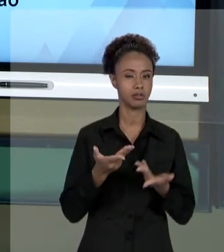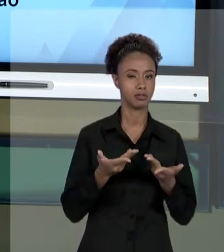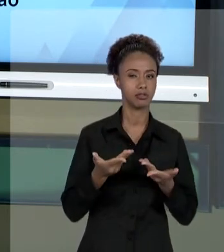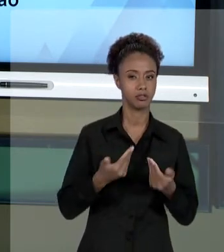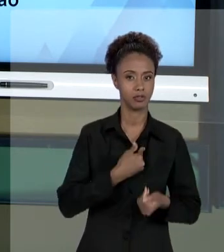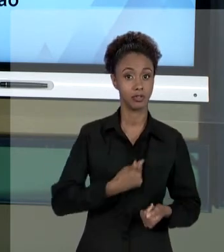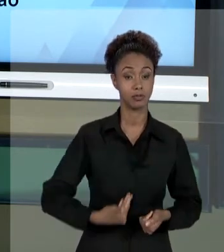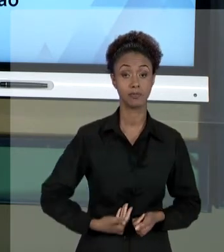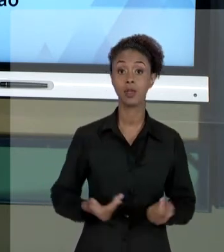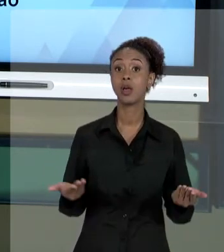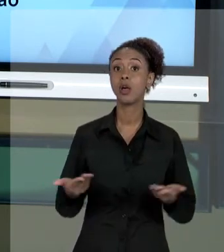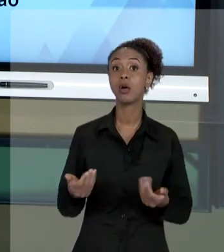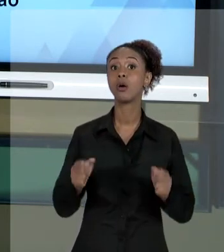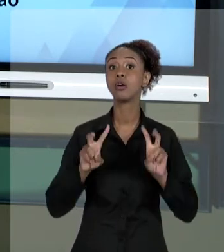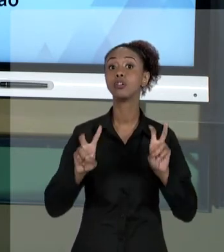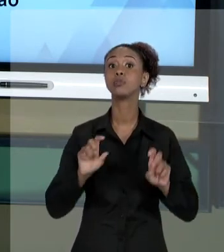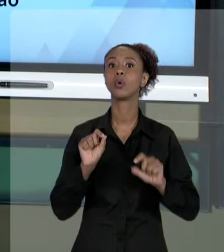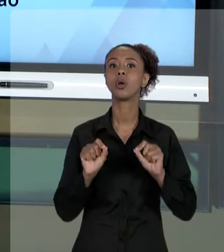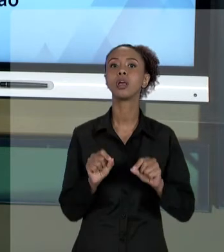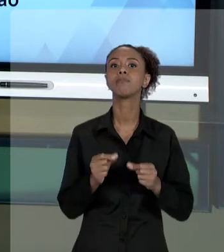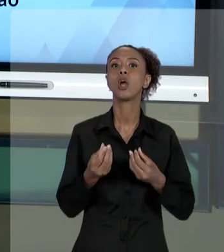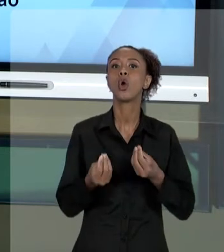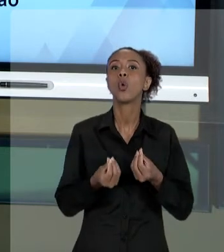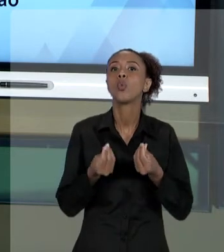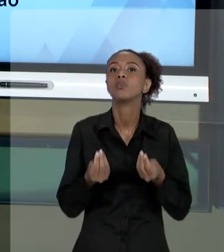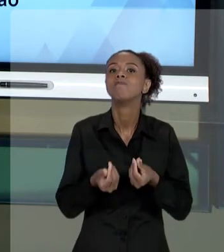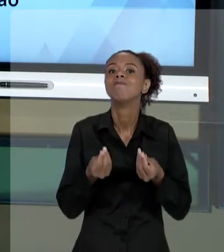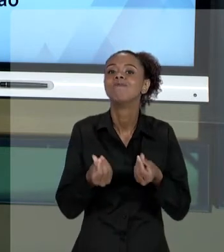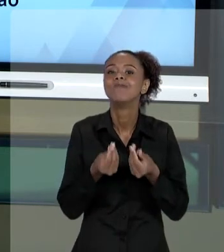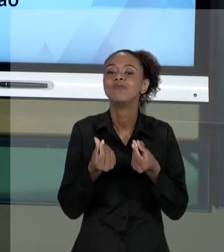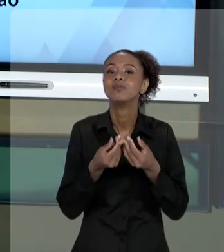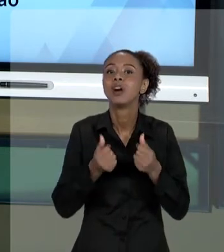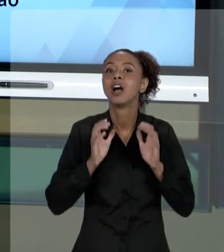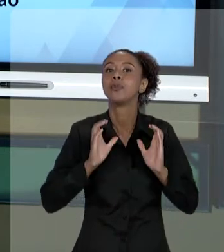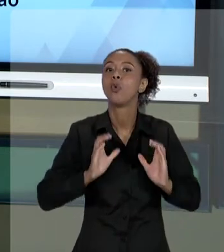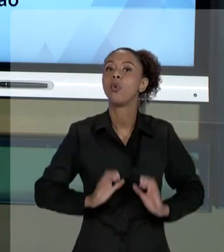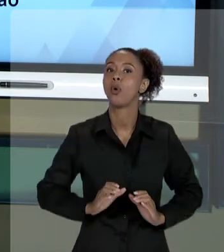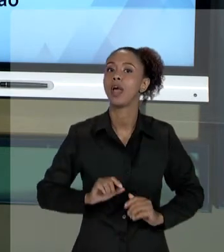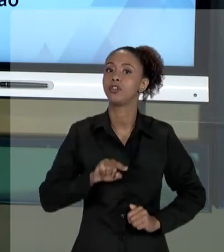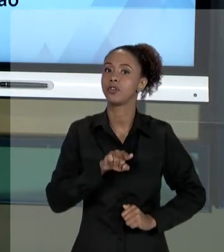ASPECTOS DOS CUIDADOS ÉTICOS QUE O GESTOR PÚBLICO DEVE MANTER EM SUA ATIVIDADE E CONVERSAR SOBRE